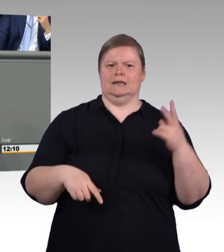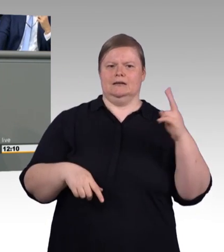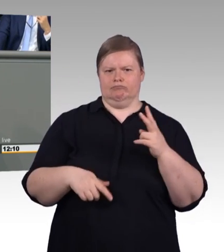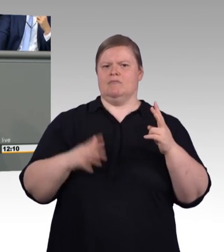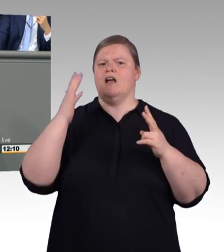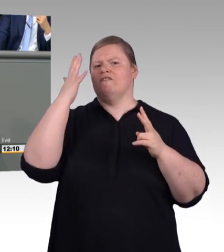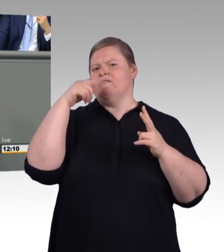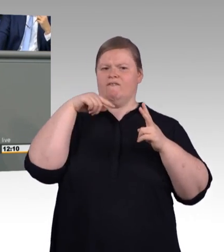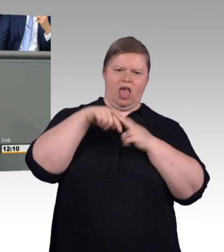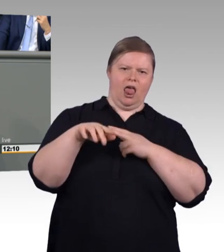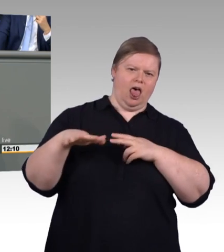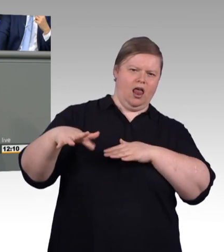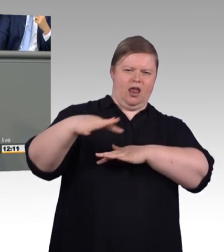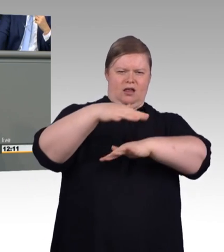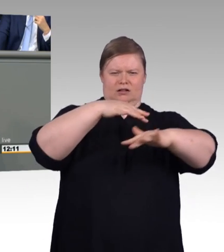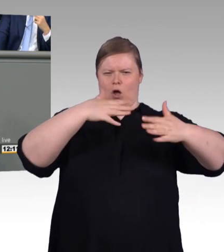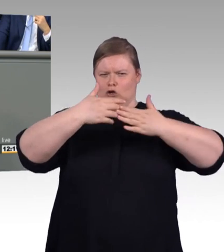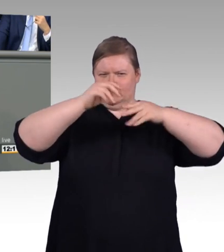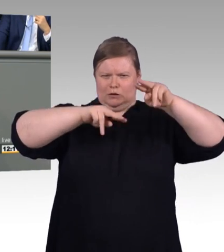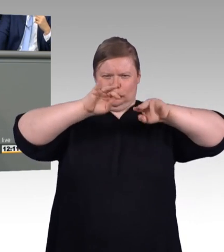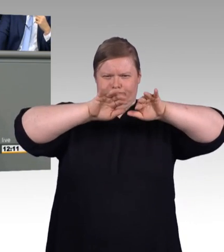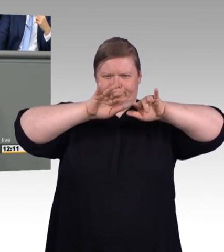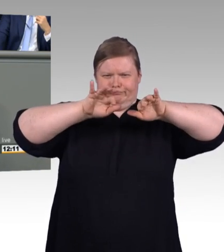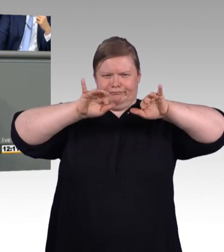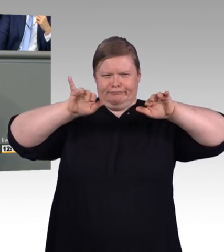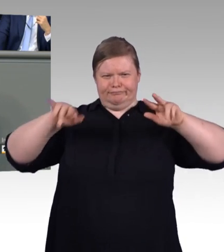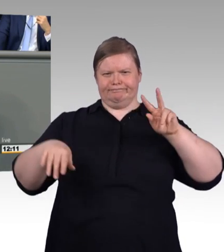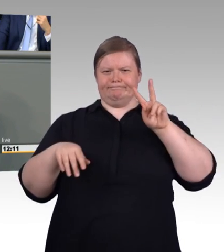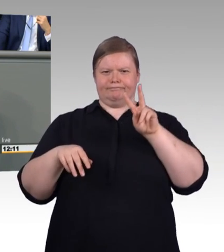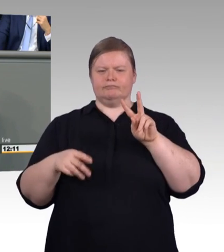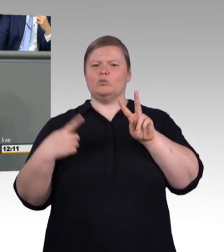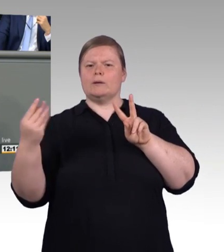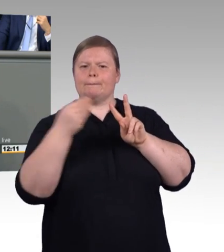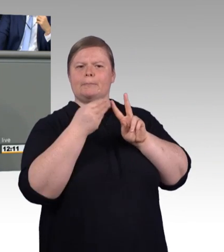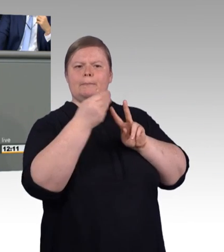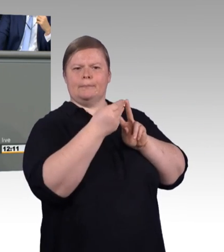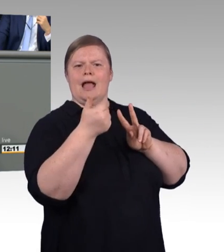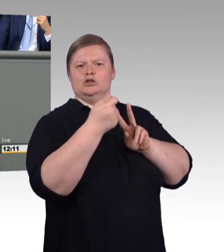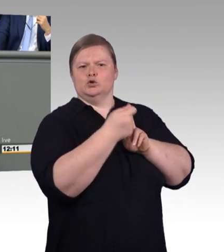Sie gucken in zwei völlig verwunderte Augen. Und dafür bedarf es halt eines Taschenmesser und sie müssen die Stöcke bearbeiten.